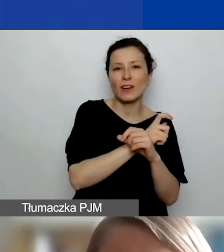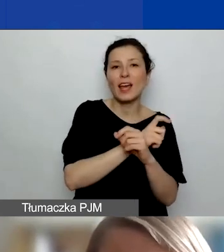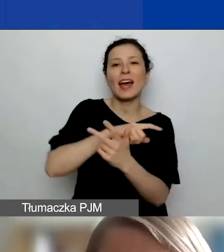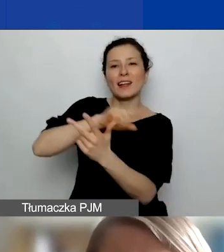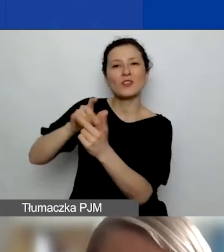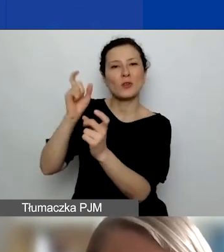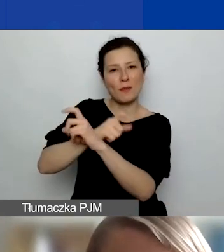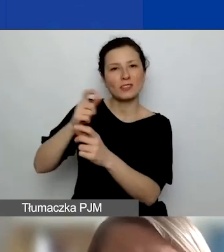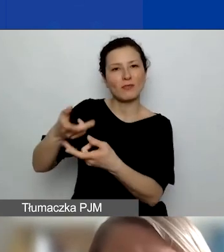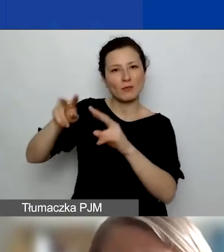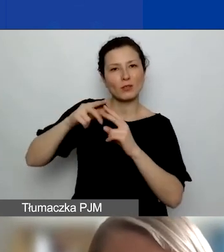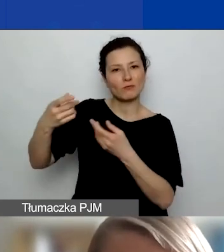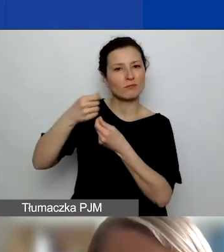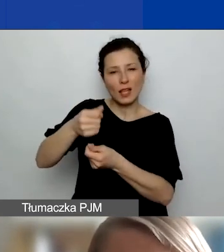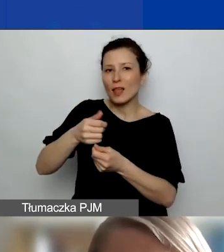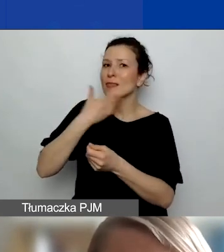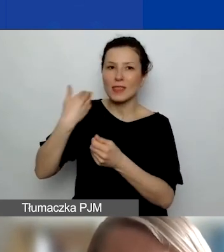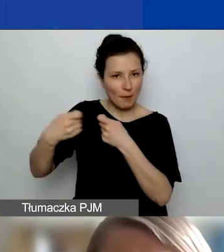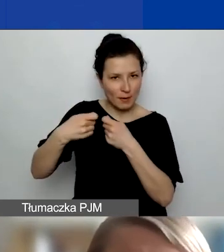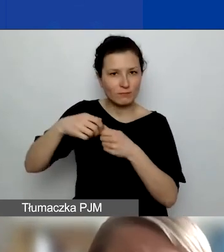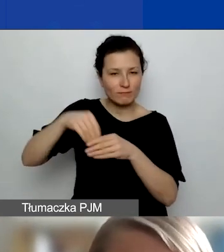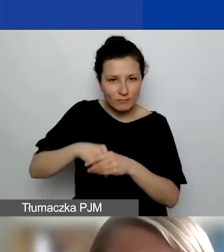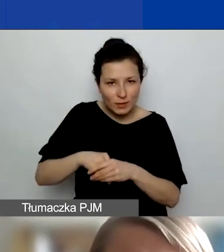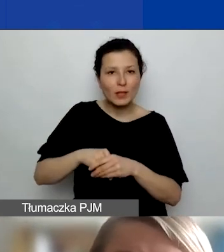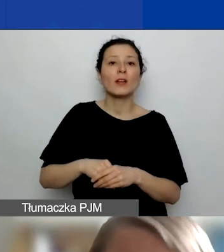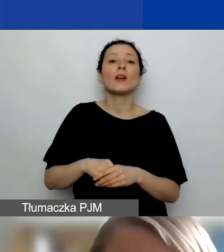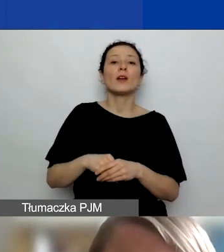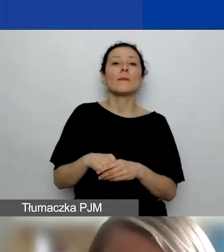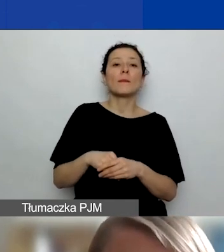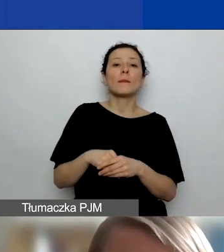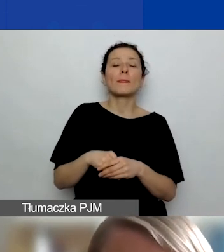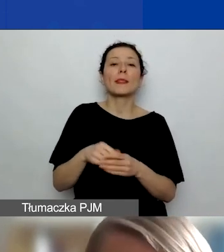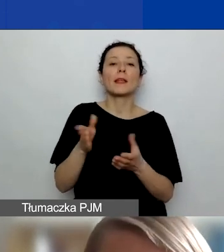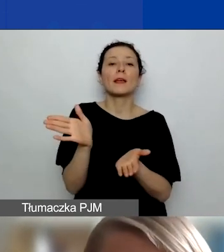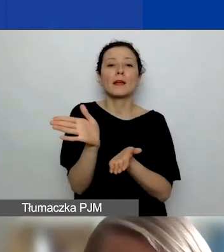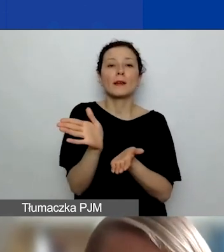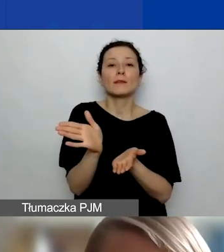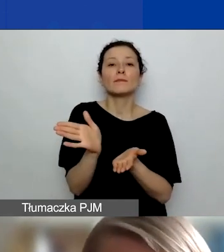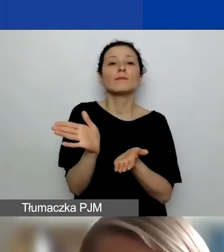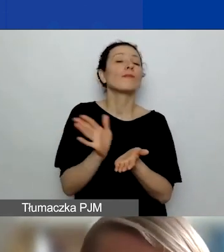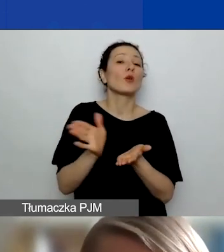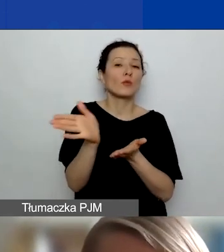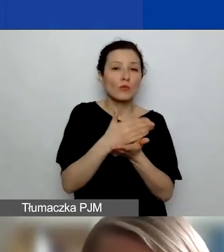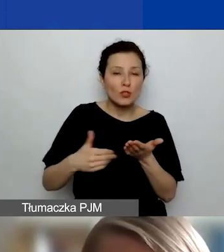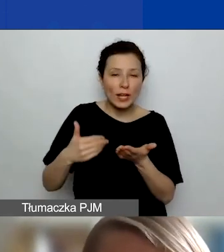to ich ewentualne koszty działań, ich część grantu musicie uwzględnić w podstawowym budżecie projektu.